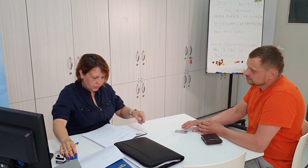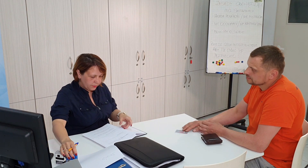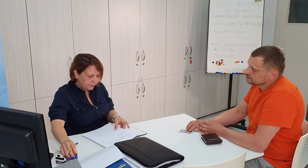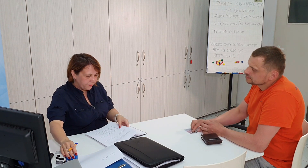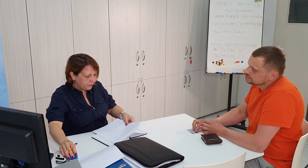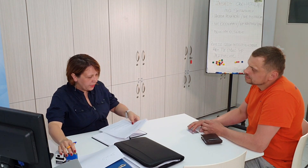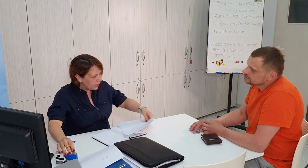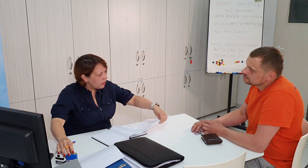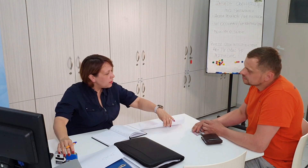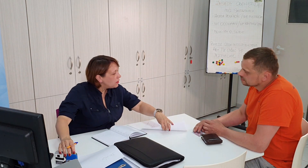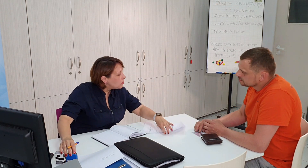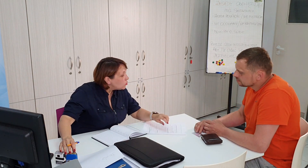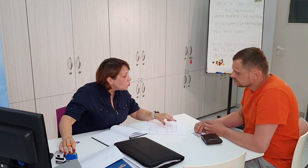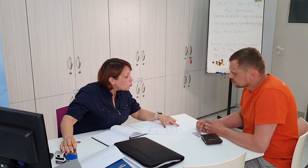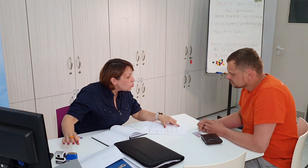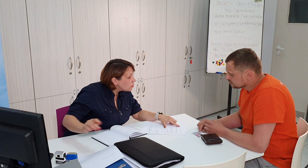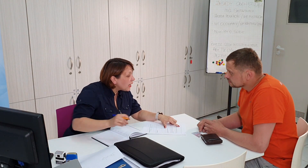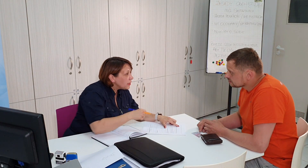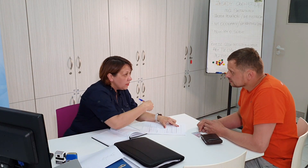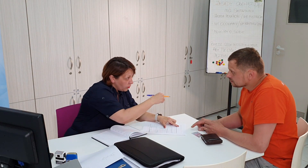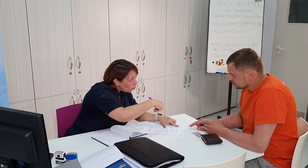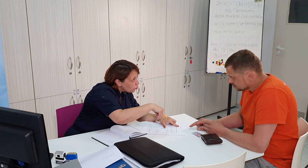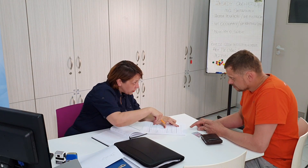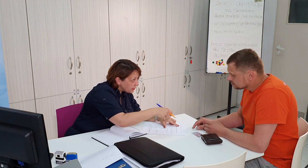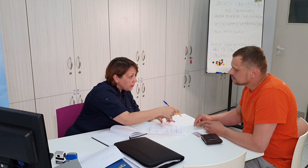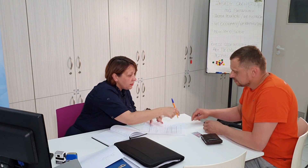proszę, tutaj podpisać